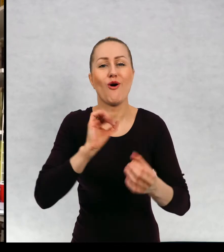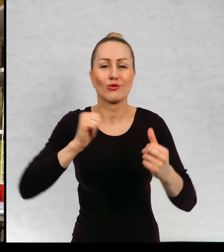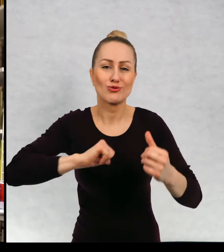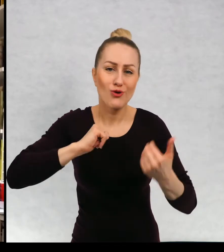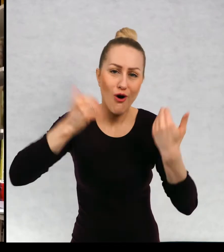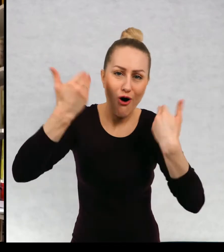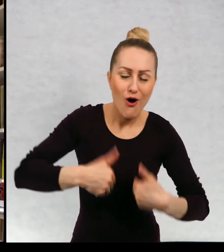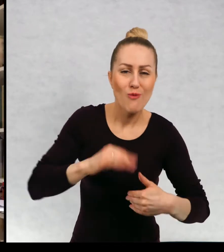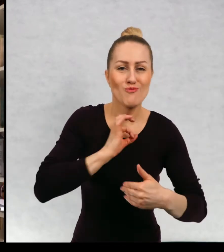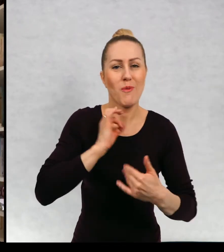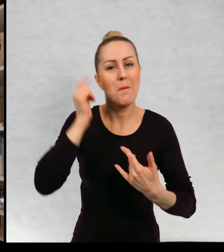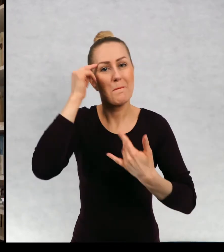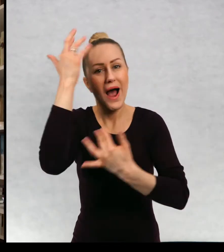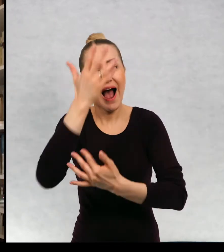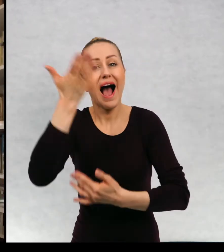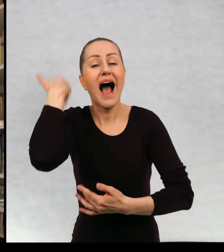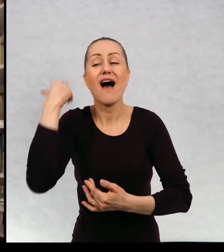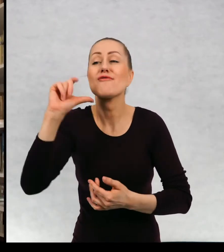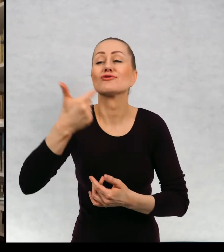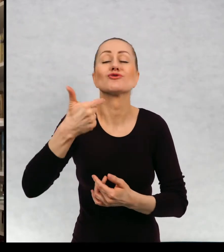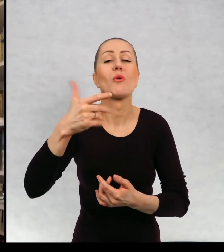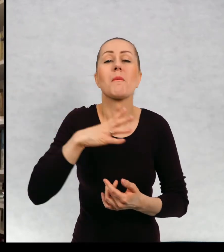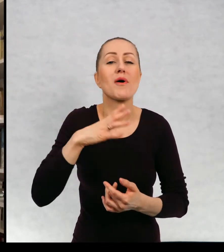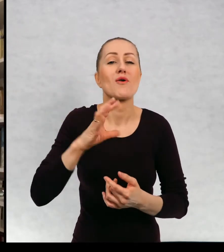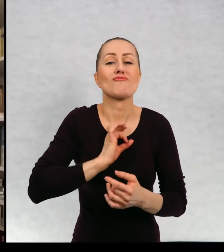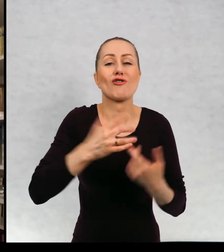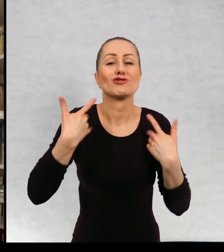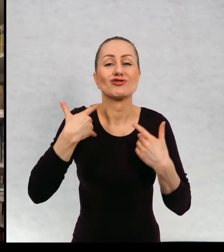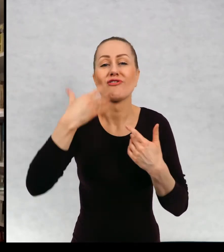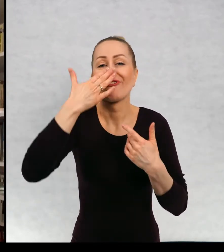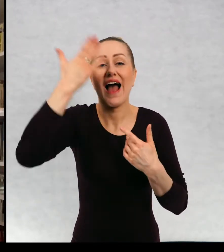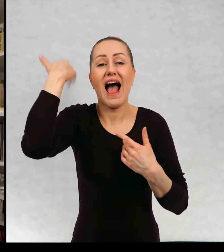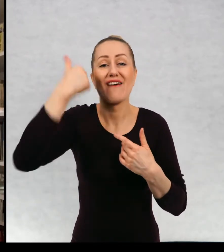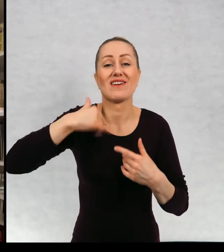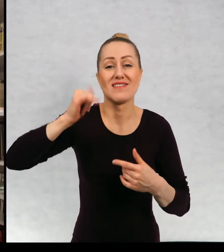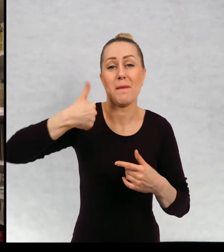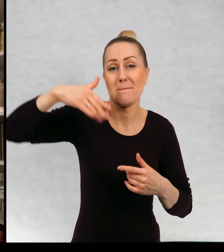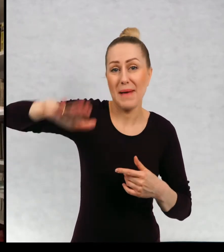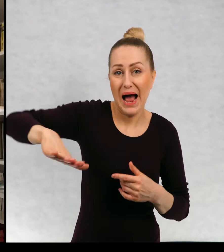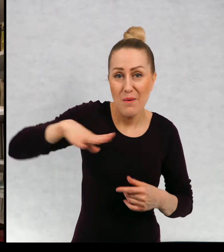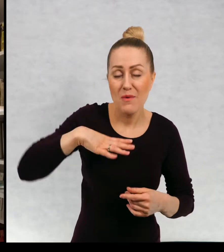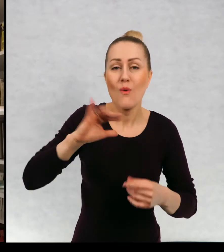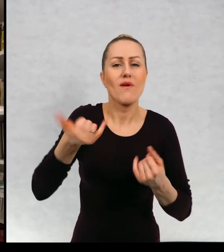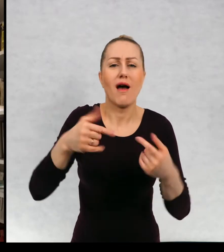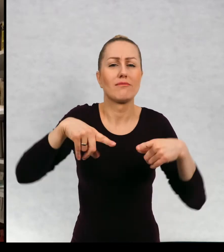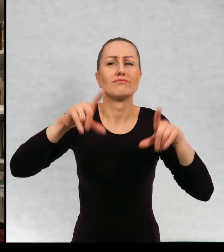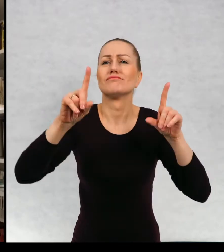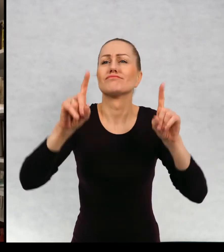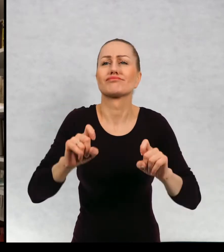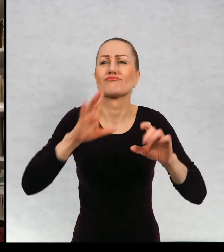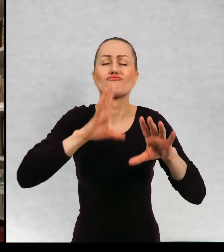tym co się działo, kiedy była mała i jak to się stało, że zaczęłam pisać.